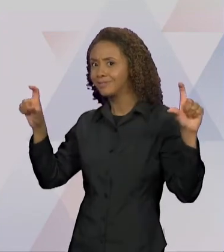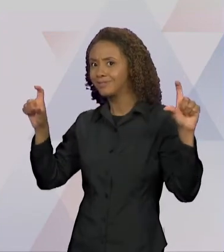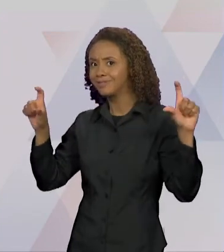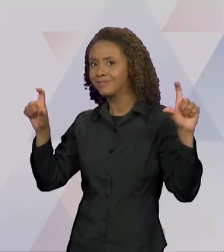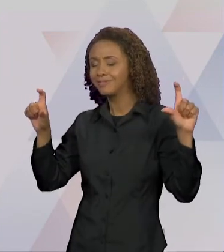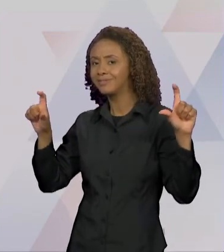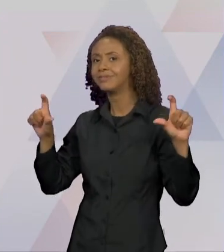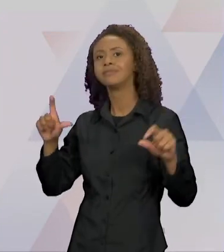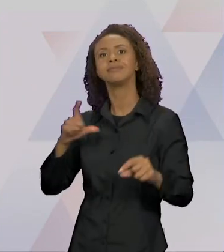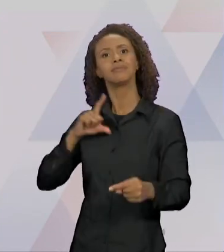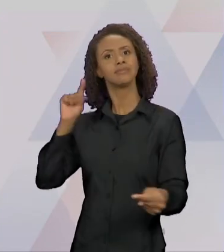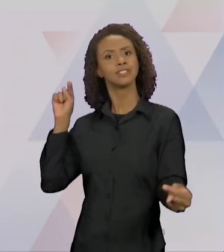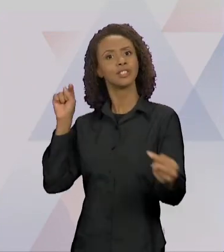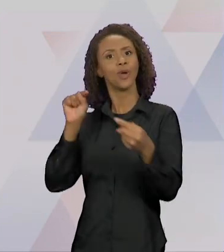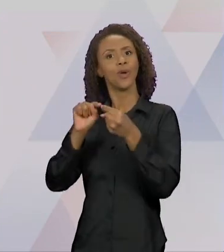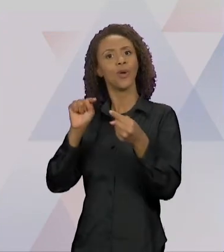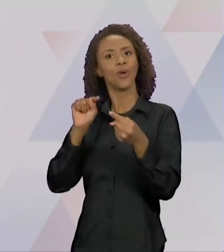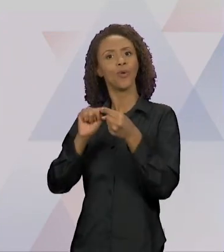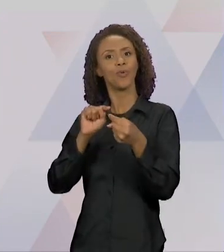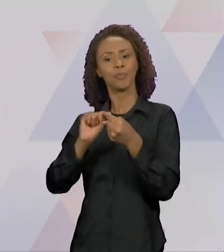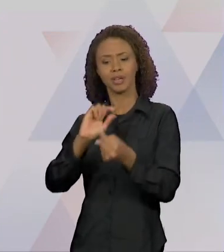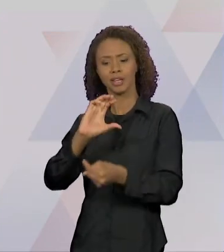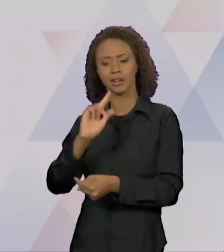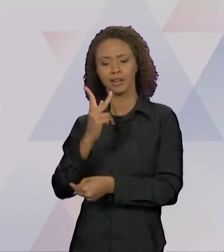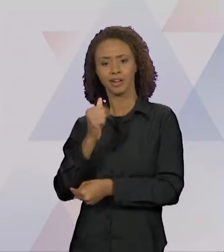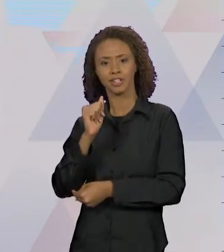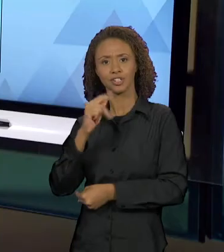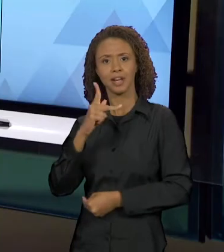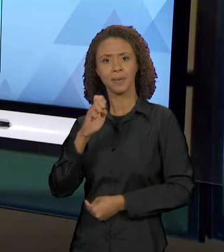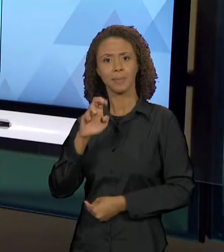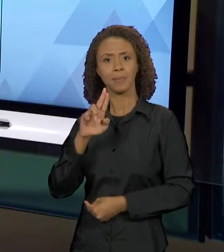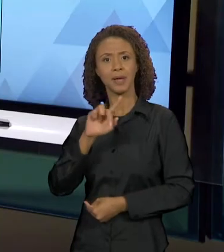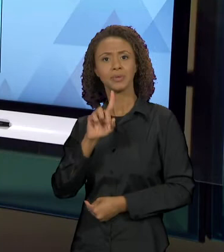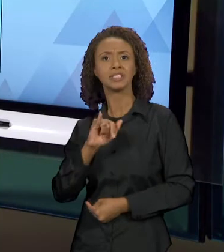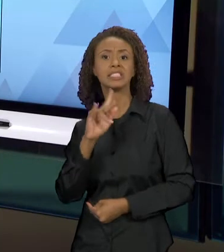DE INTERTEXTUALIDADE MARCADA COM O CHAPEUZINHO